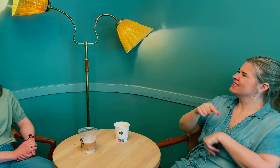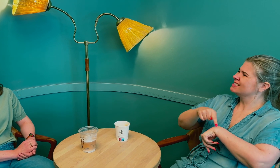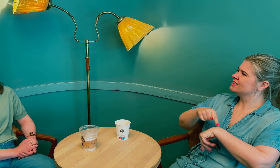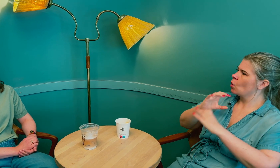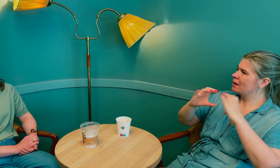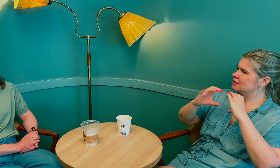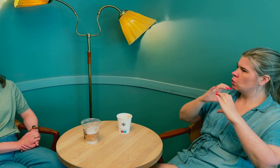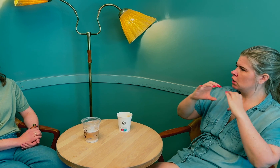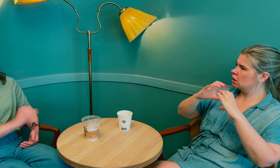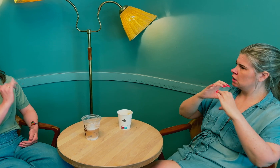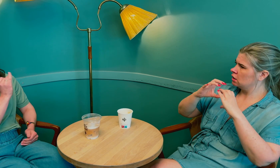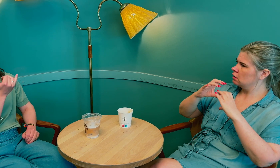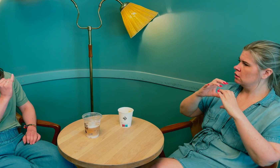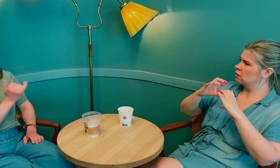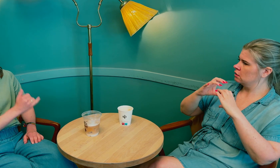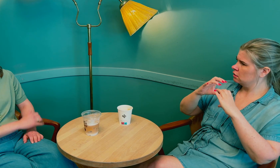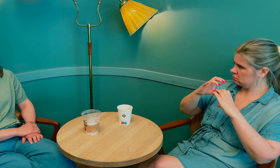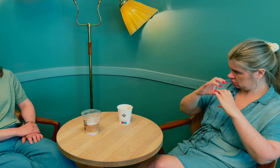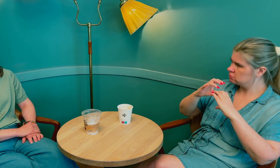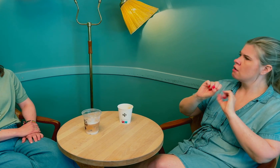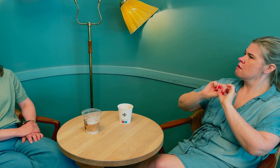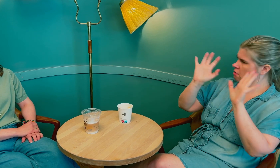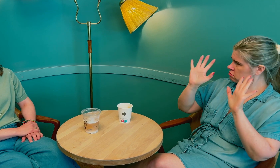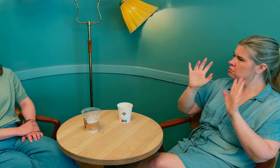Å bruke tid på kommunikasjonen.